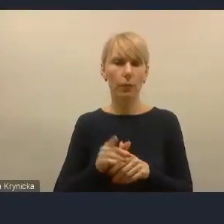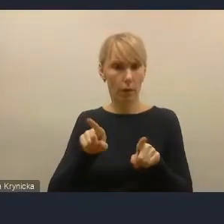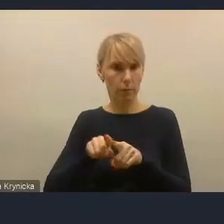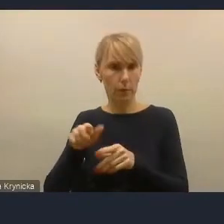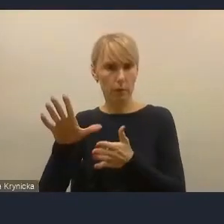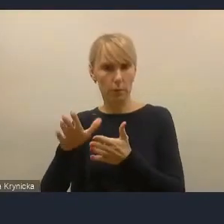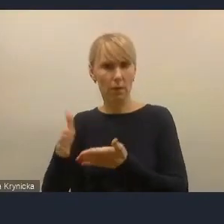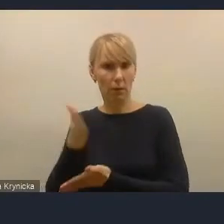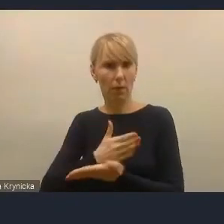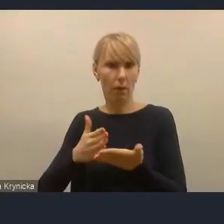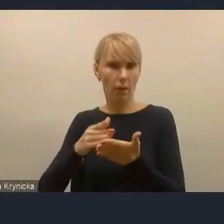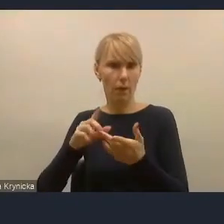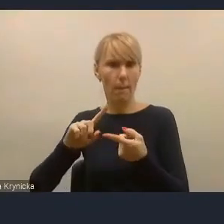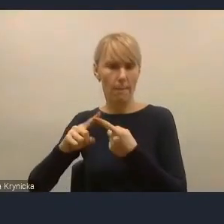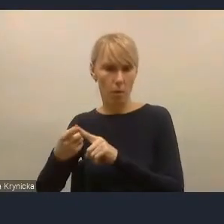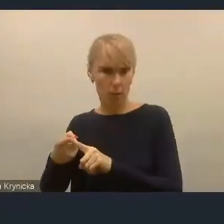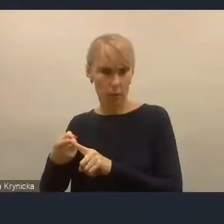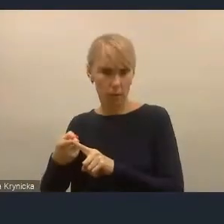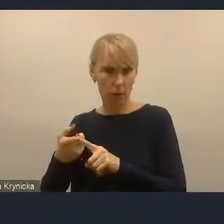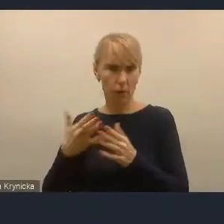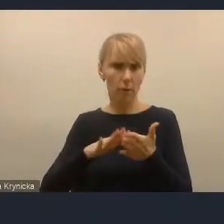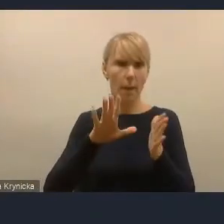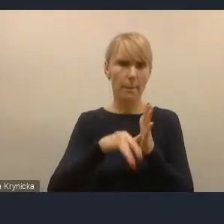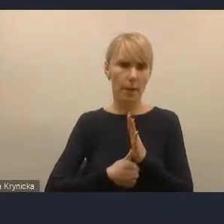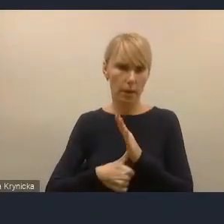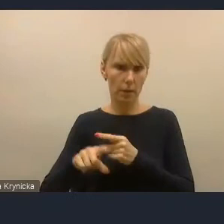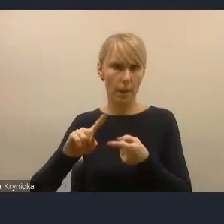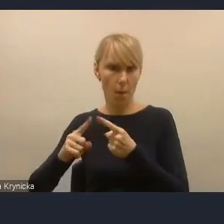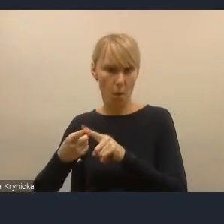a nie lokalna, czyli miejska polityka,